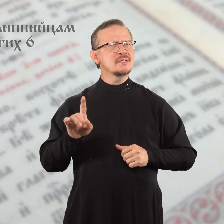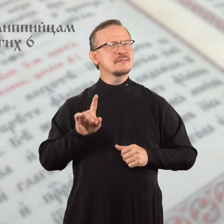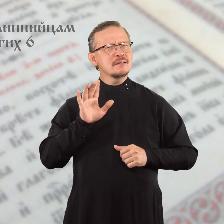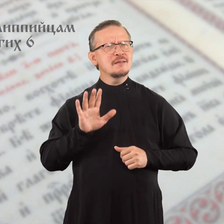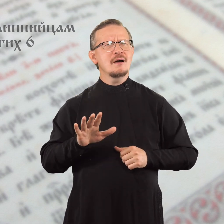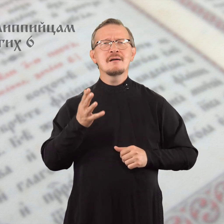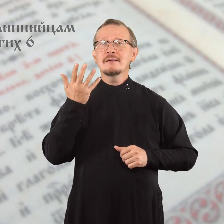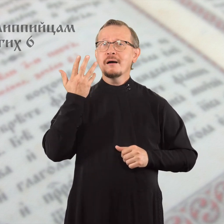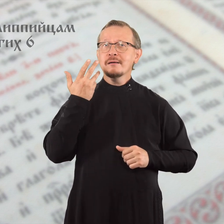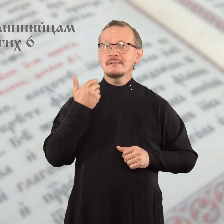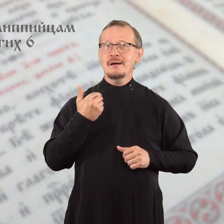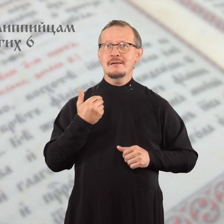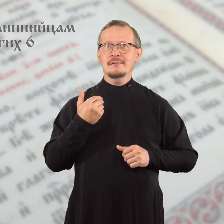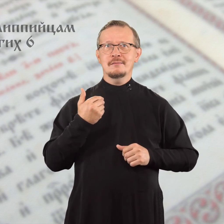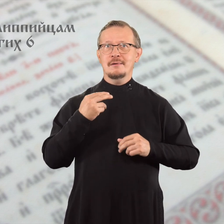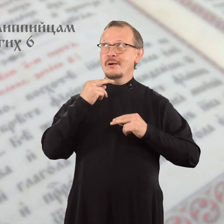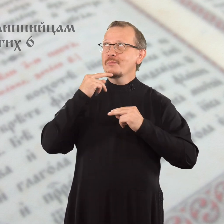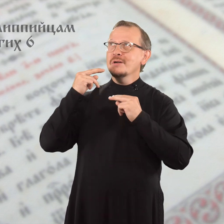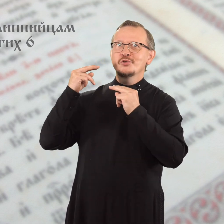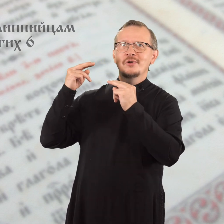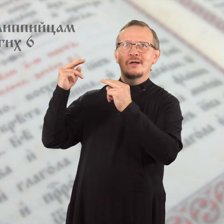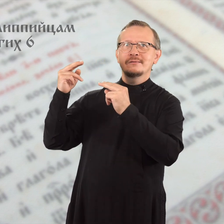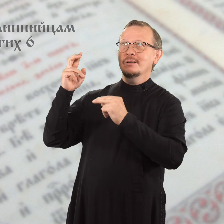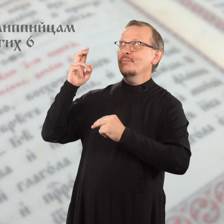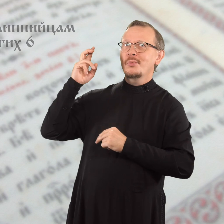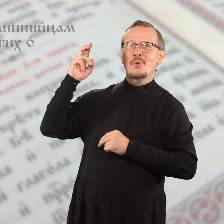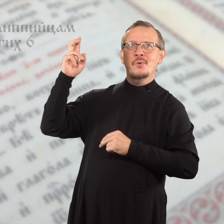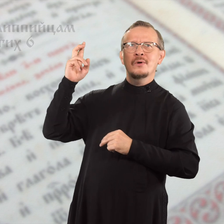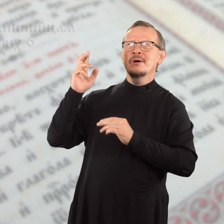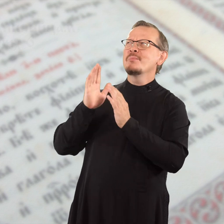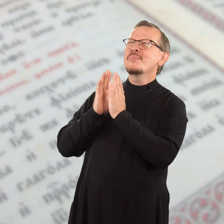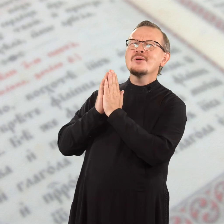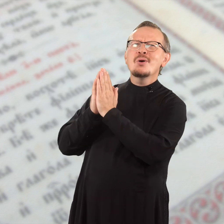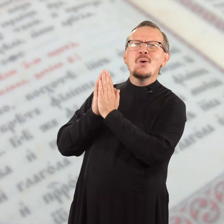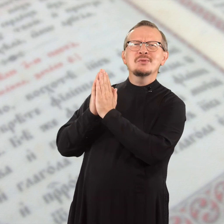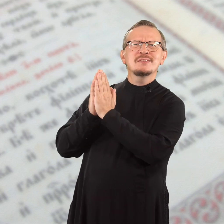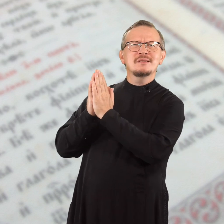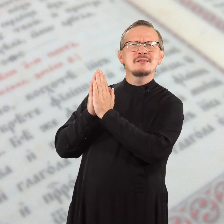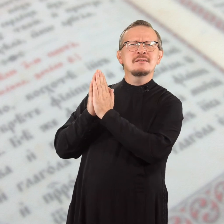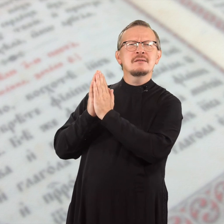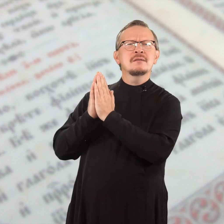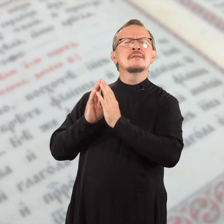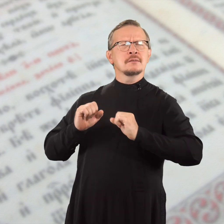но всегда, когда обращаетесь к Богу с молитвой,